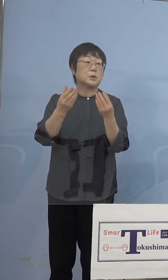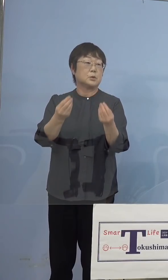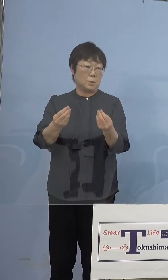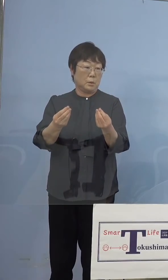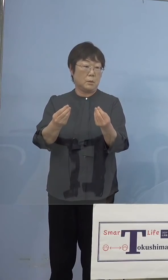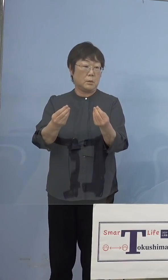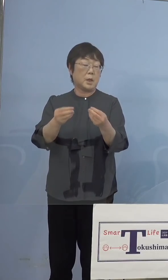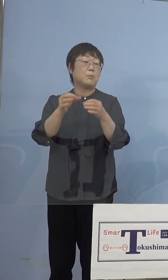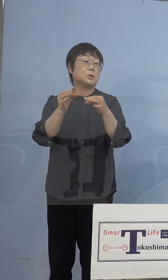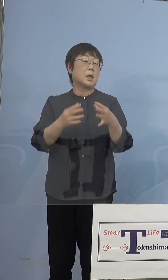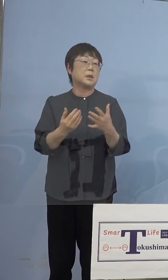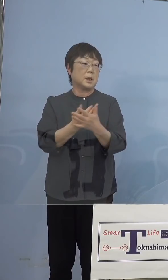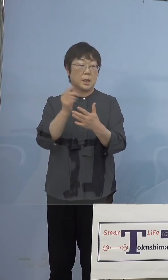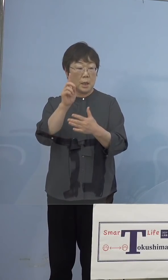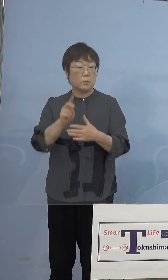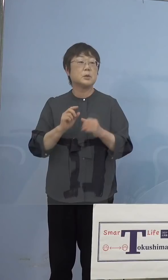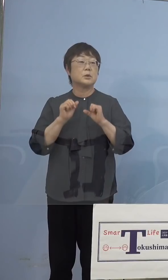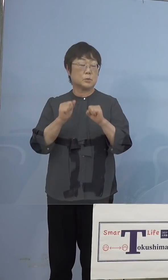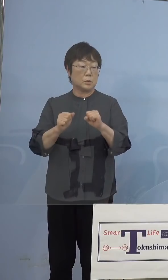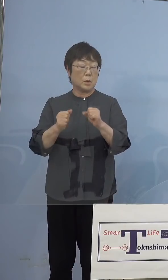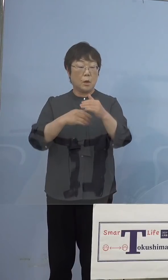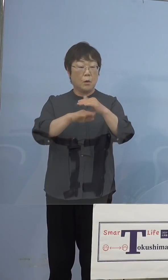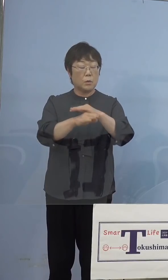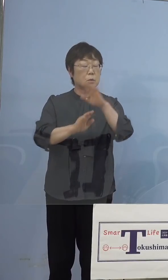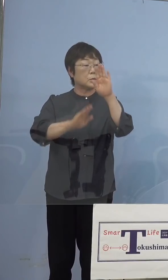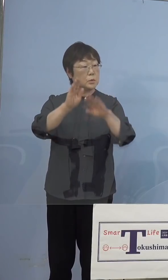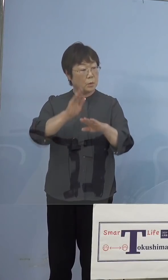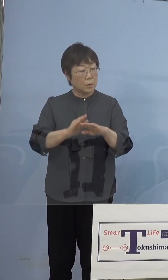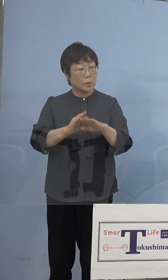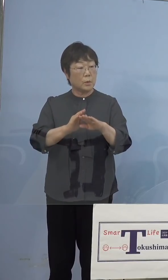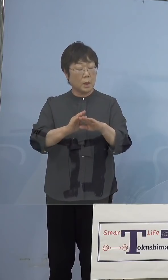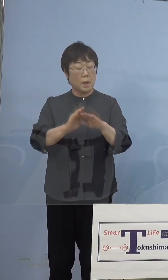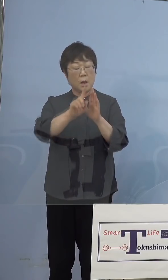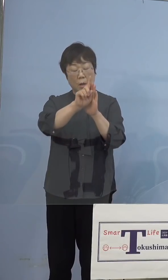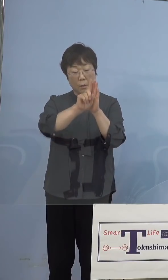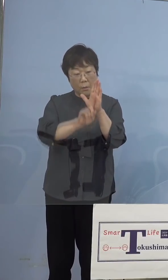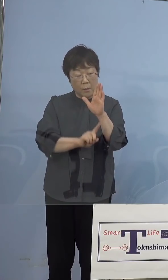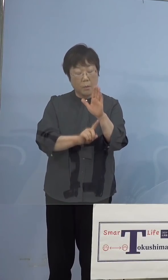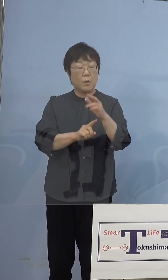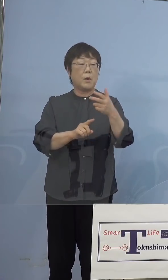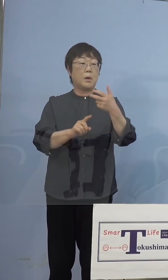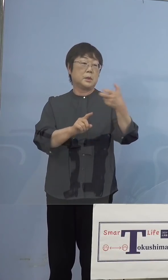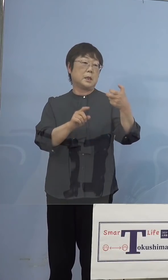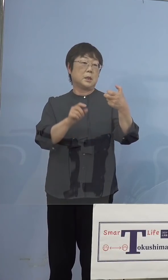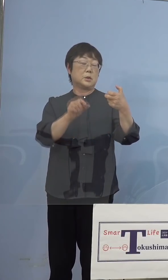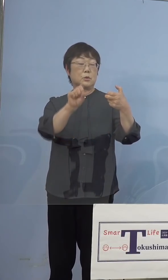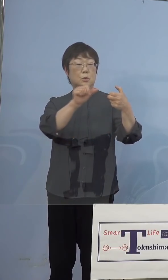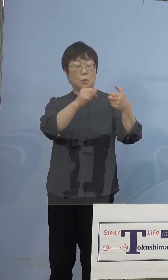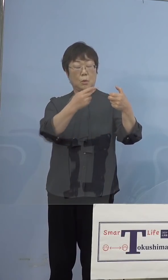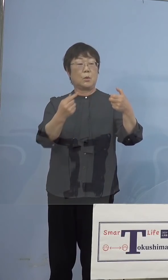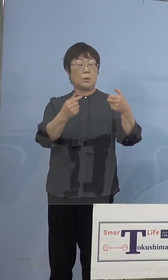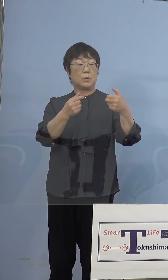それと保存状態が、やはりかなりの低温 -75度ということがあります